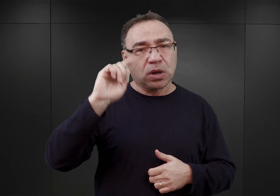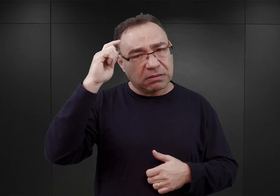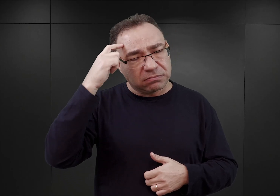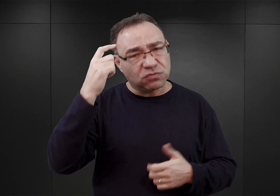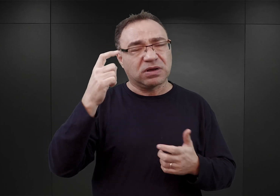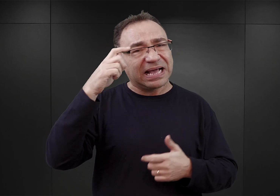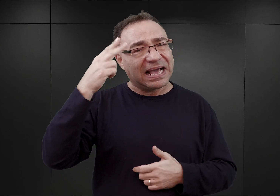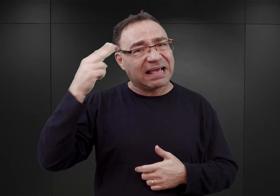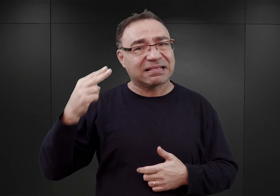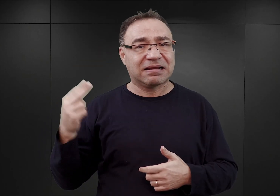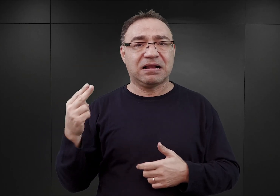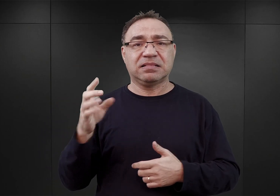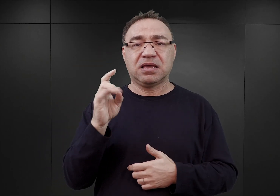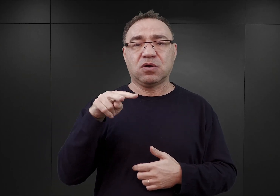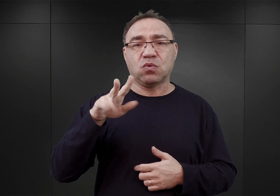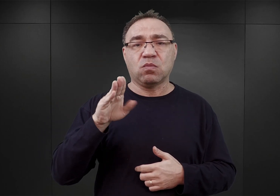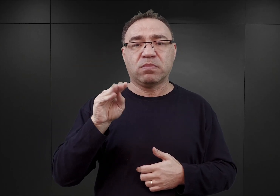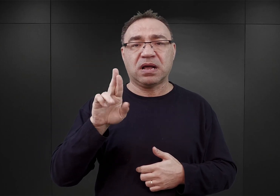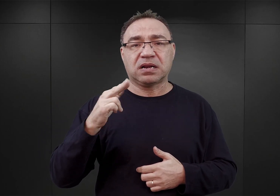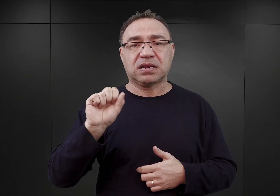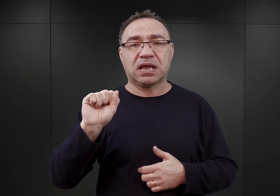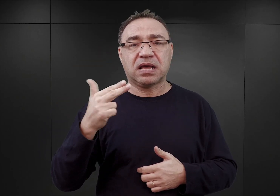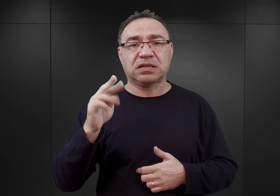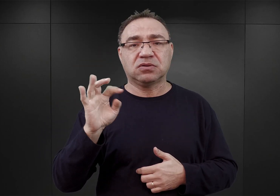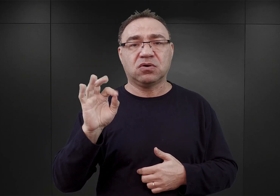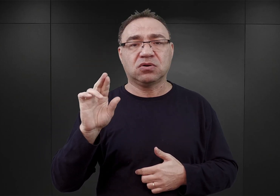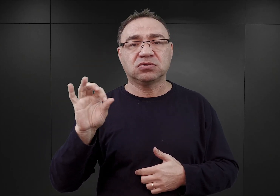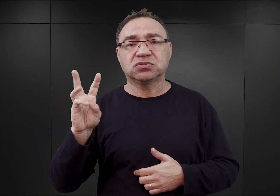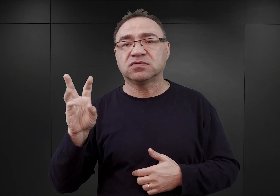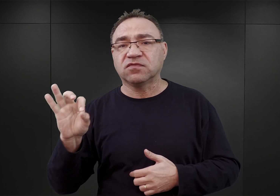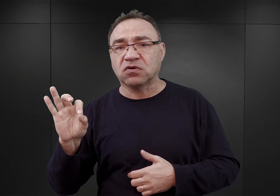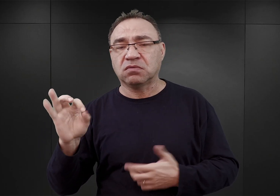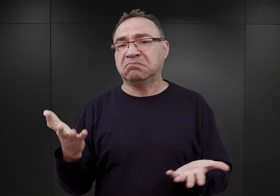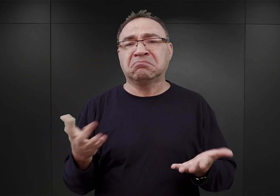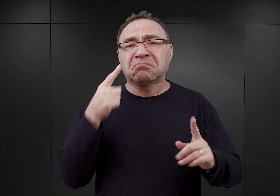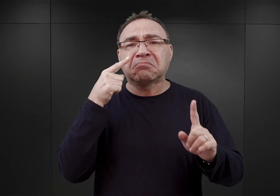Należy przypuszczać, że służyć temu miały przede wszystkim